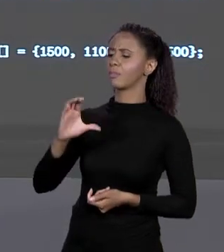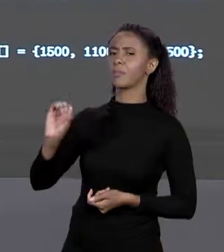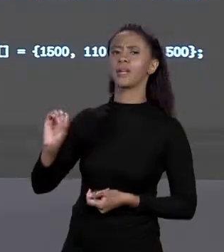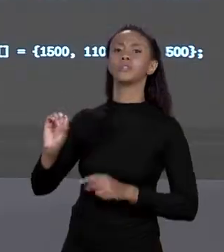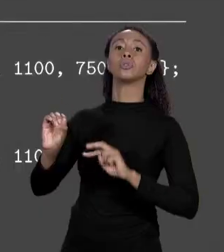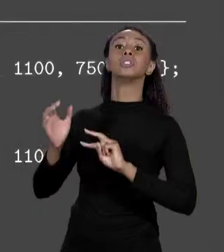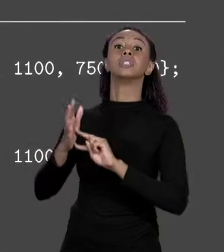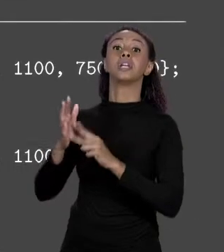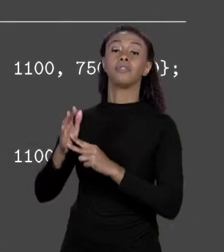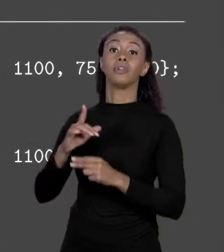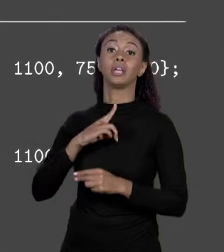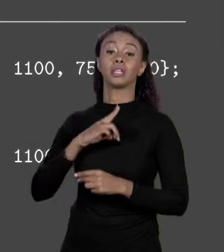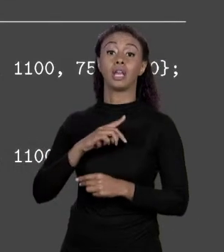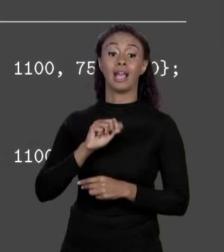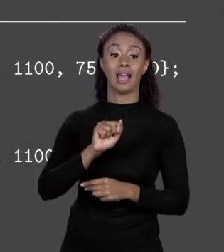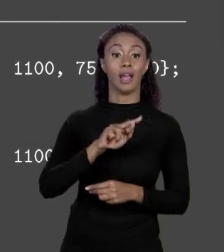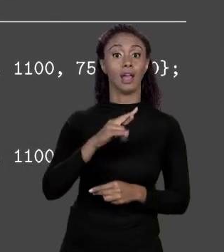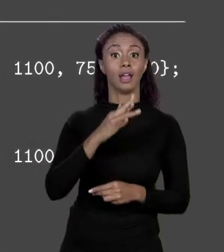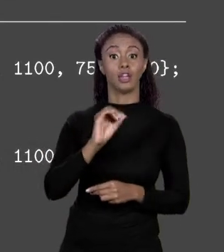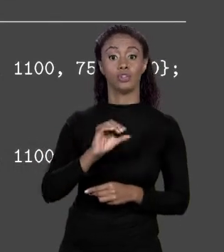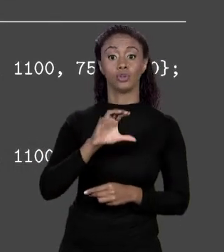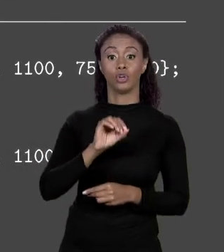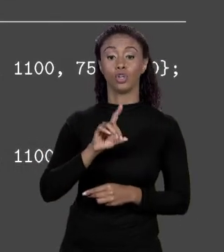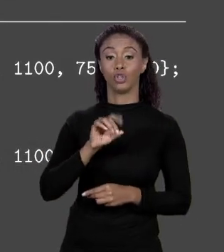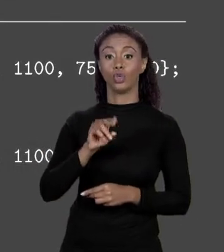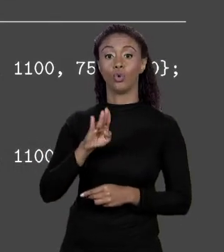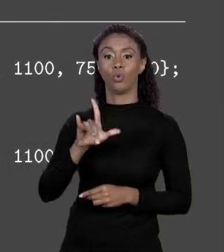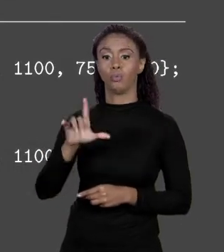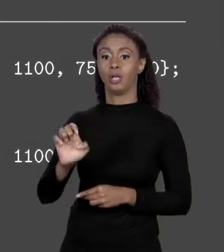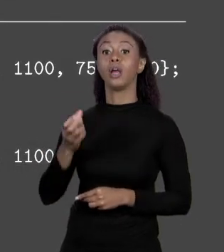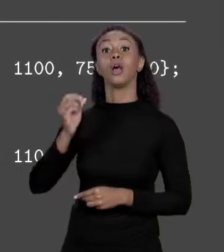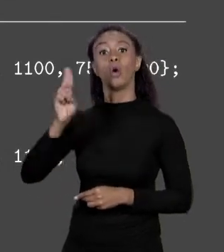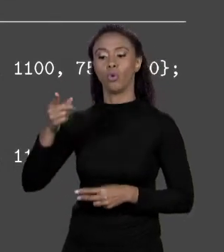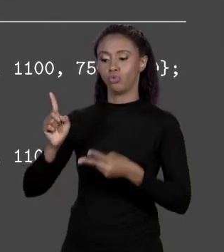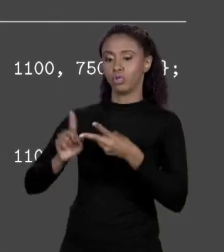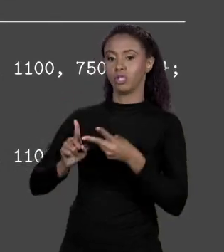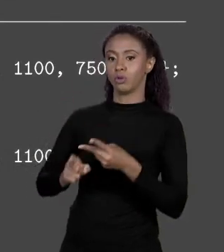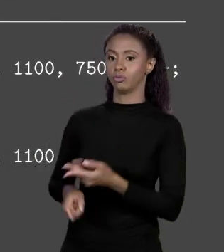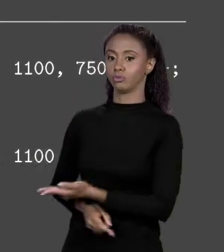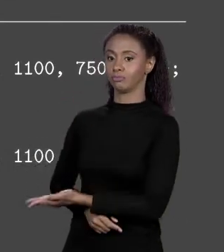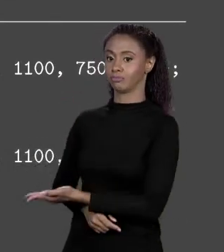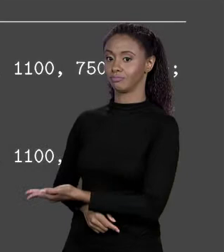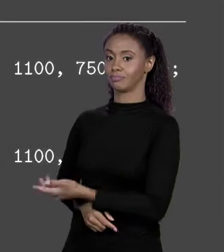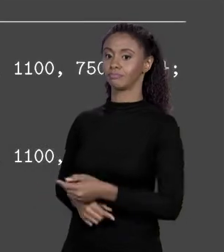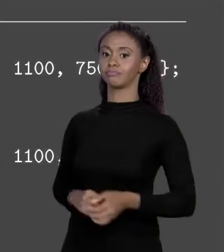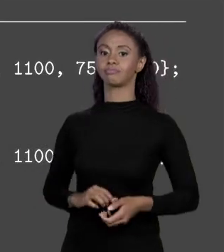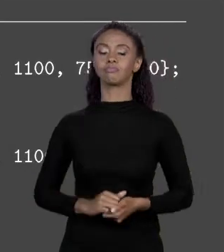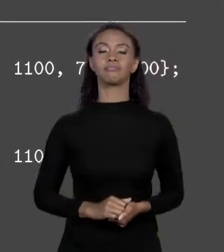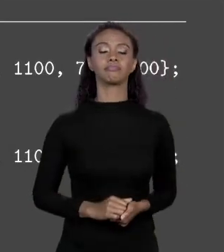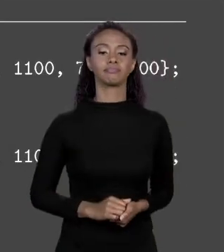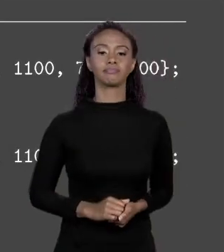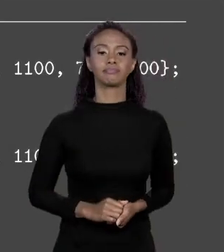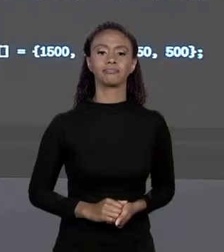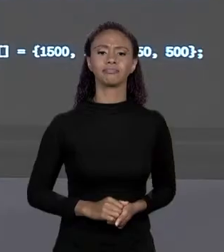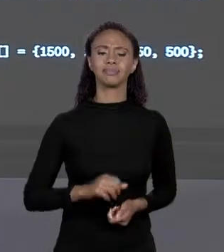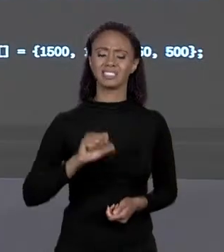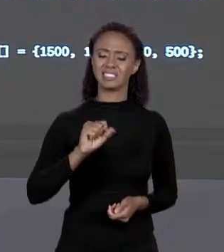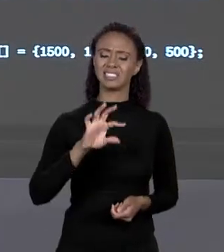DE "DOUBLE" OU "STATIC DOUBLE PREÇO E OS COLCHETES". O "STATIC" PRECISA? POR ENQUANTO